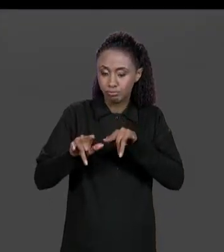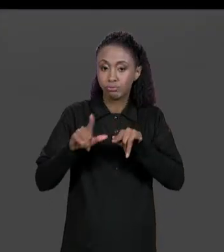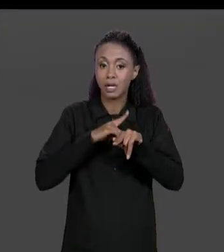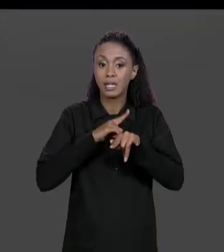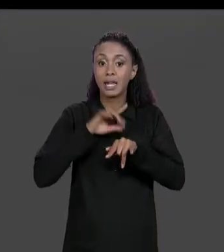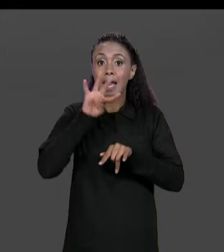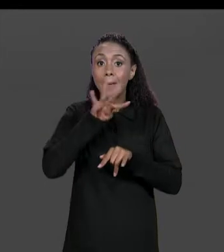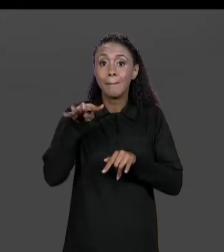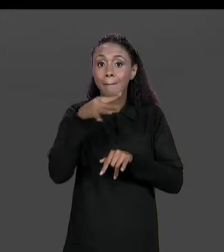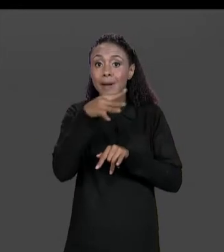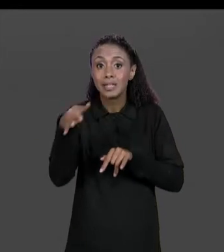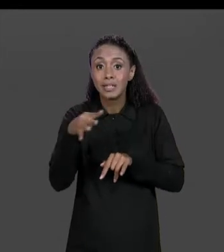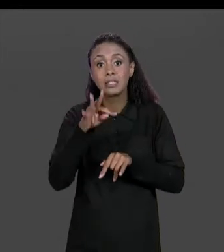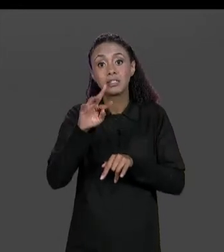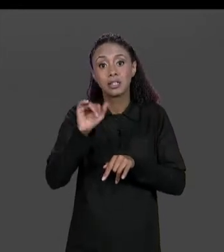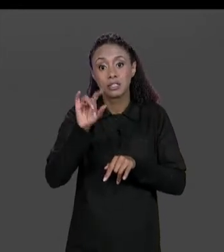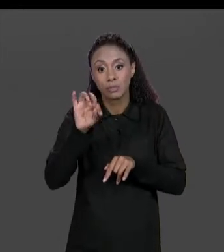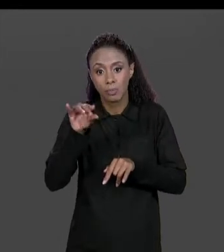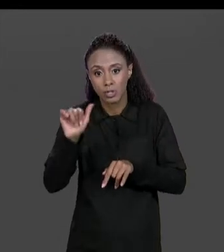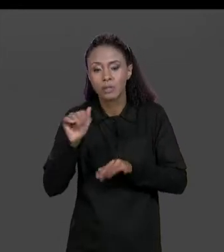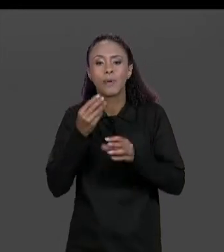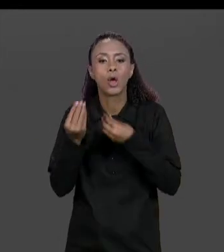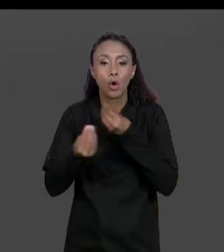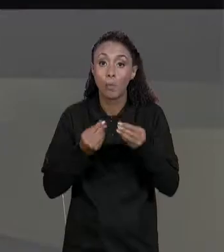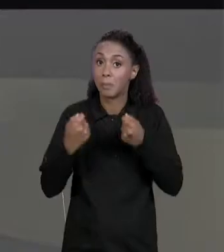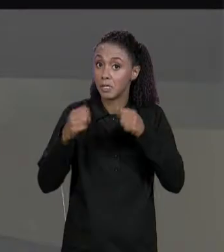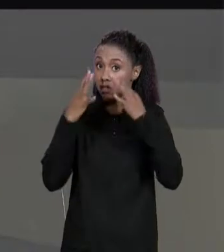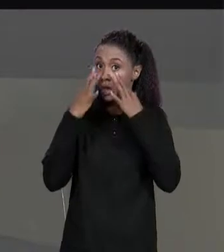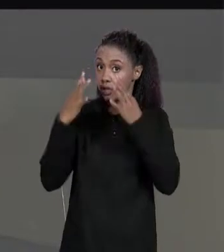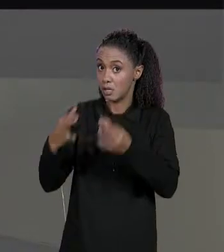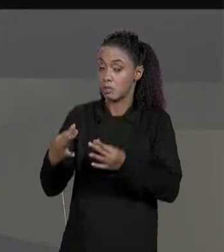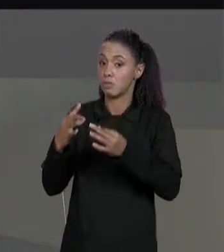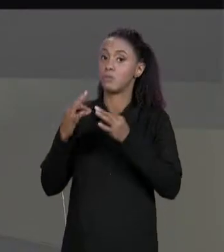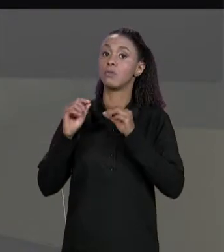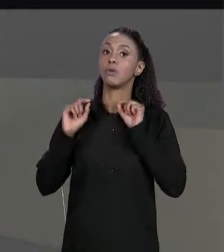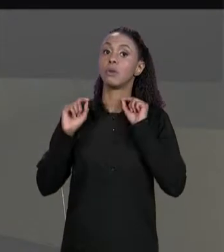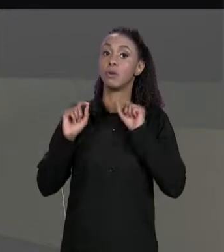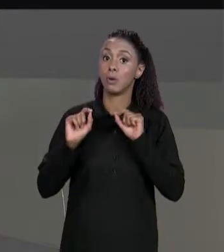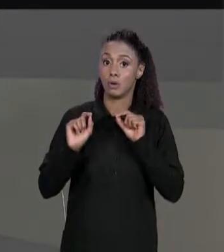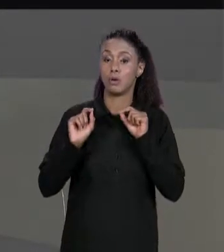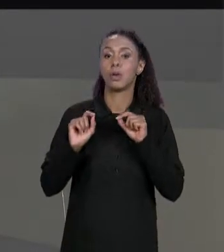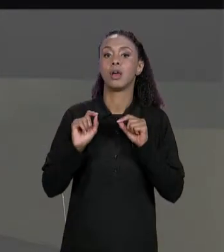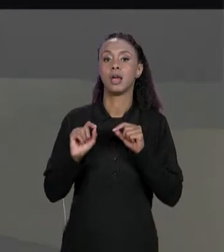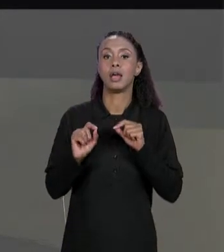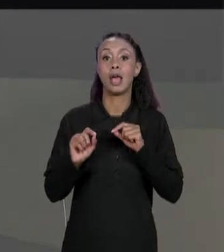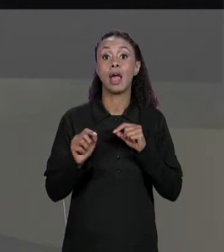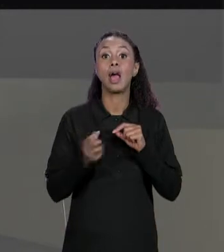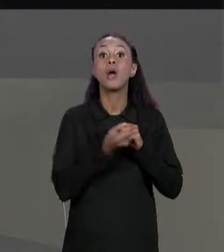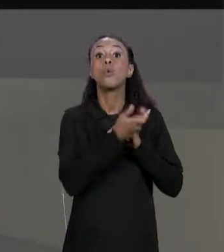DENTRO, AQUI TEM QUE PRESTAR ATENÇÃO QUE O NÚMERO DE LINHA DA NOSSA TRANSPOSTA VAI SER